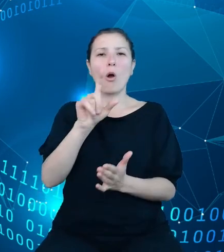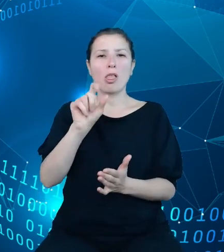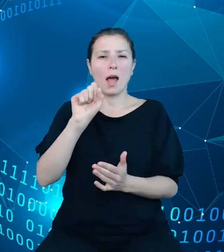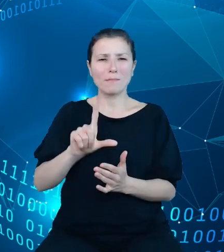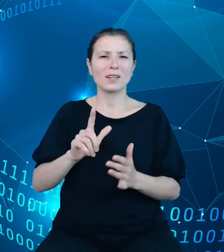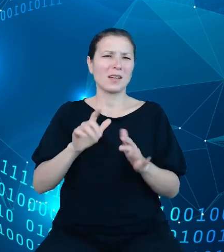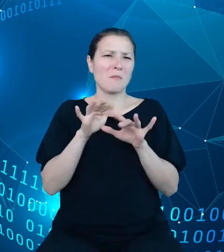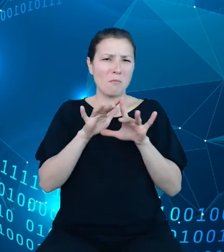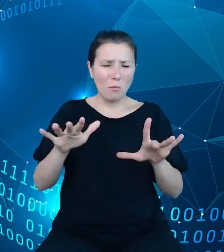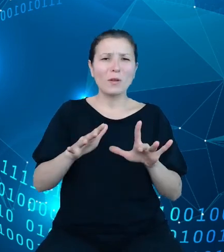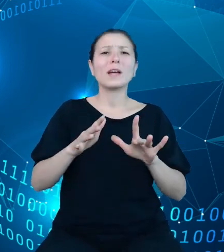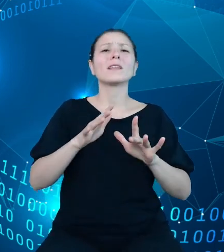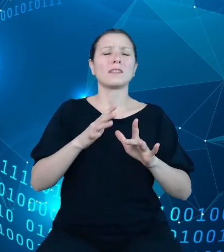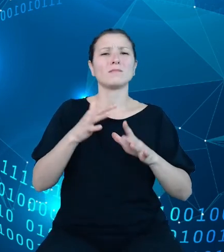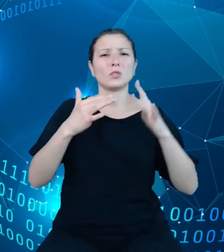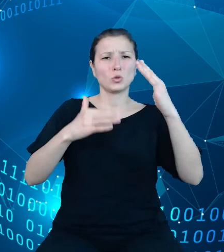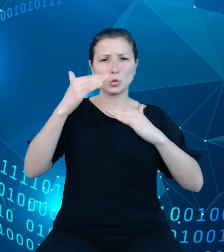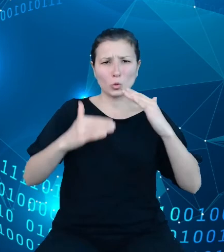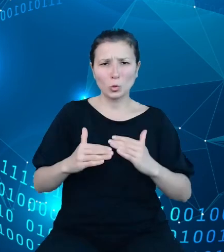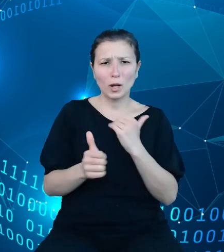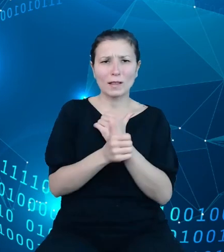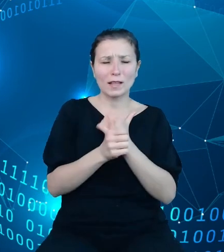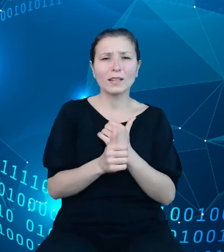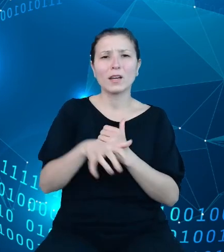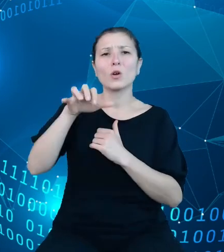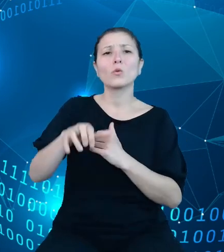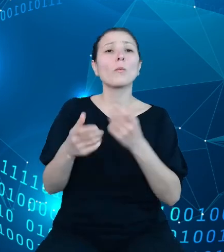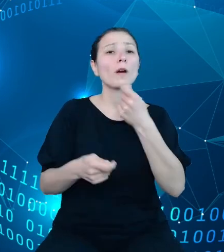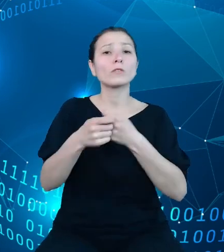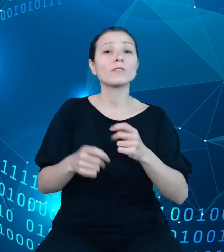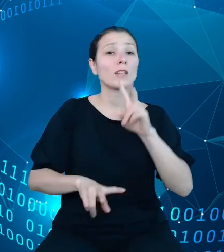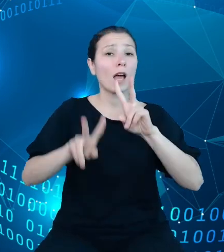w rozwiązaniach analitycznych. Nasz olap składa się z wymiarów